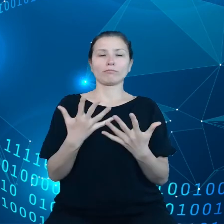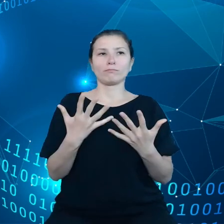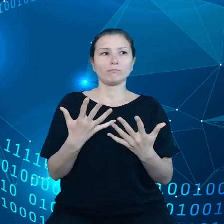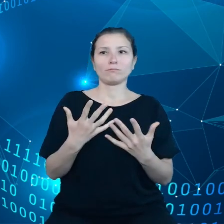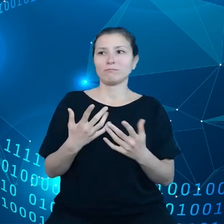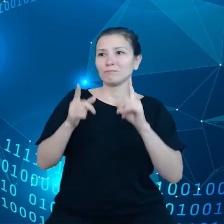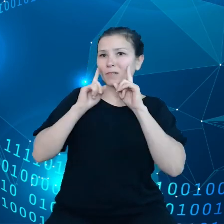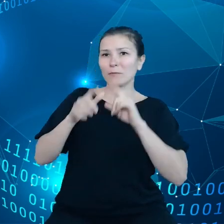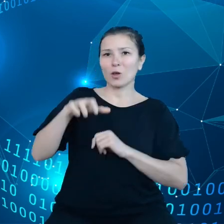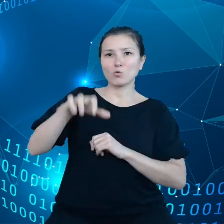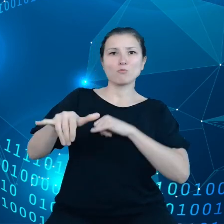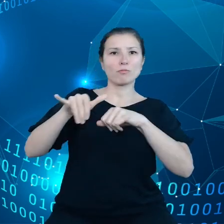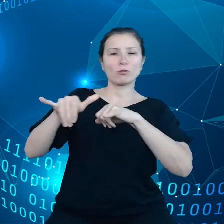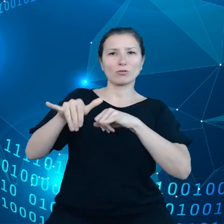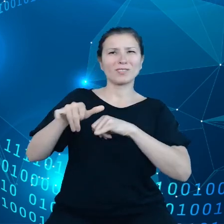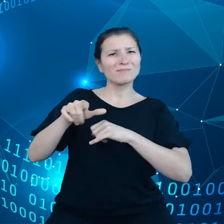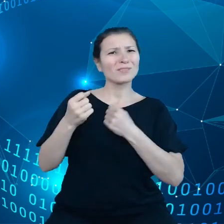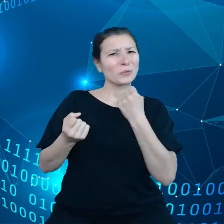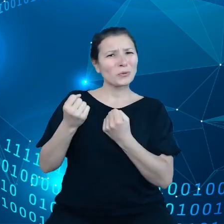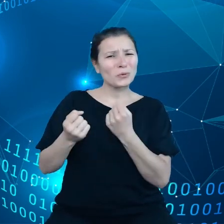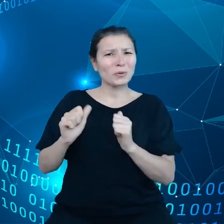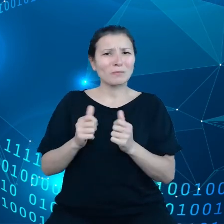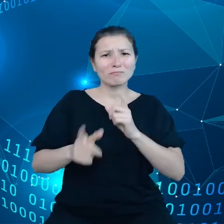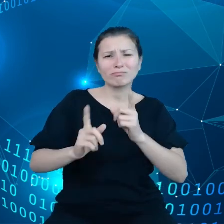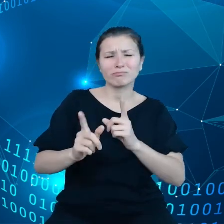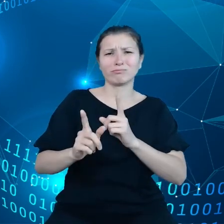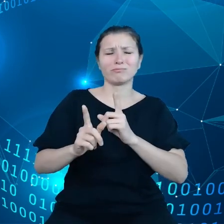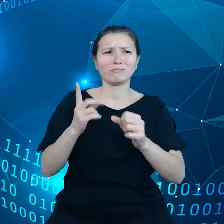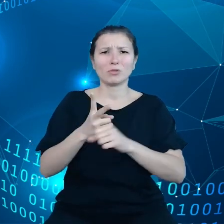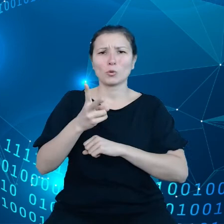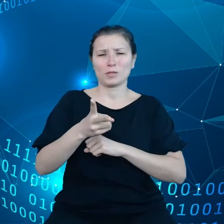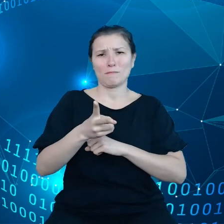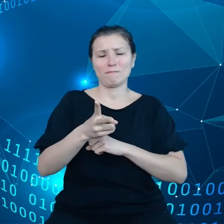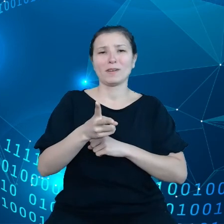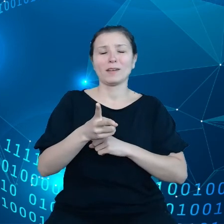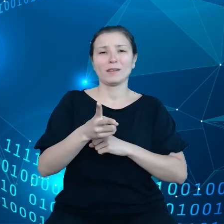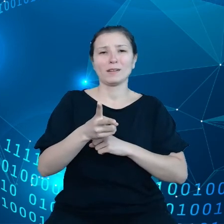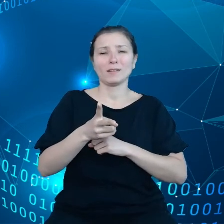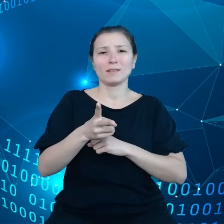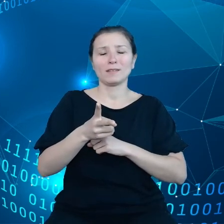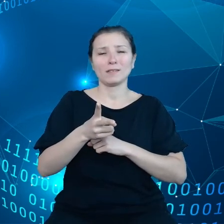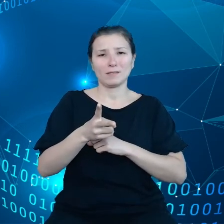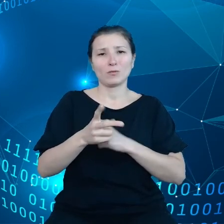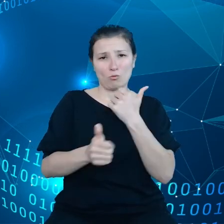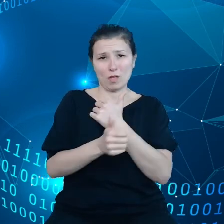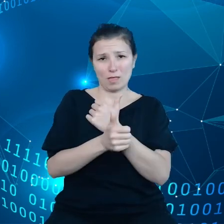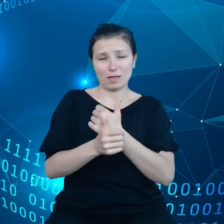mają trudność w szybkim dostępie w uzyskaniu szybkiego dostępu do danych i widzieliśmy to zwłaszcza w pandemii